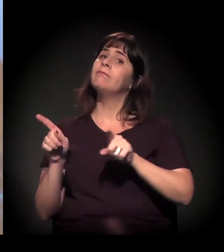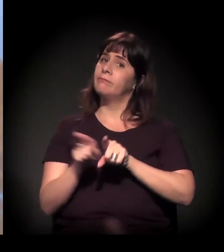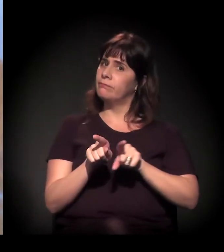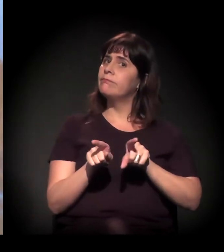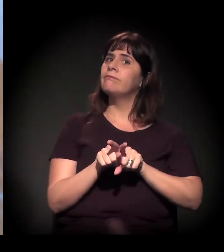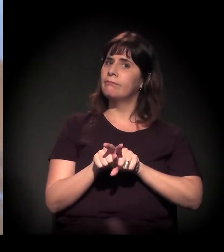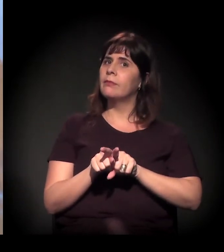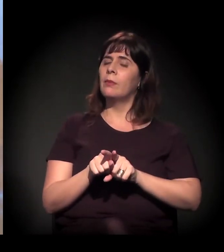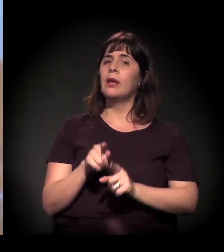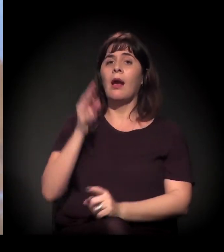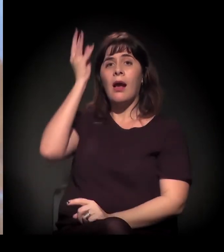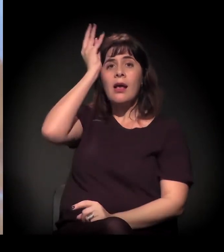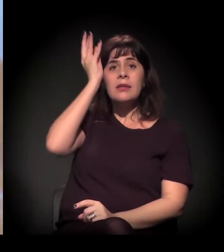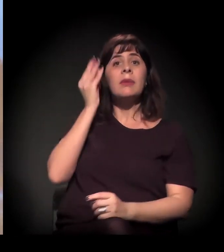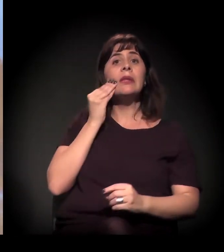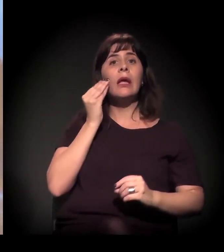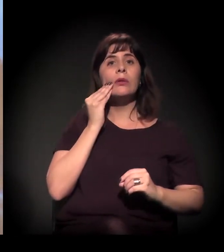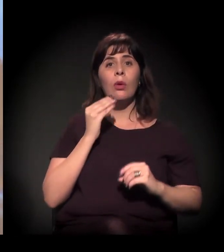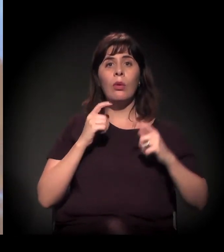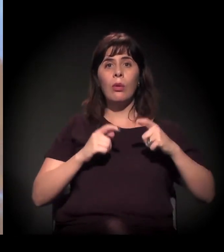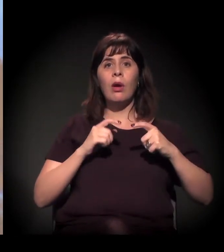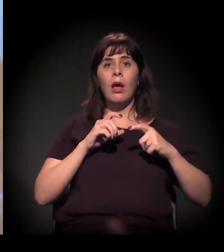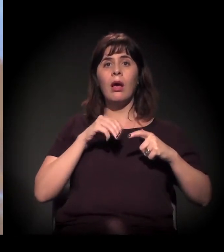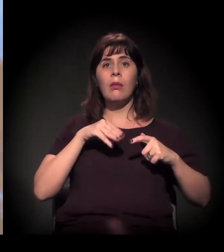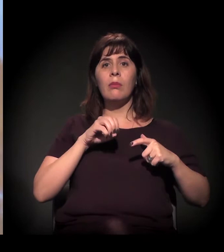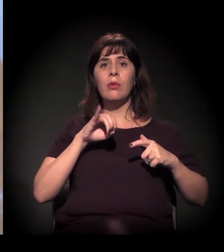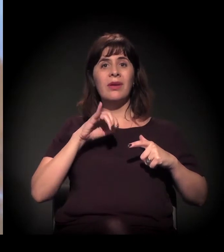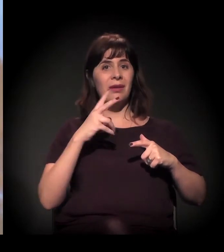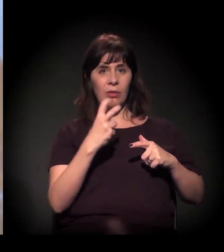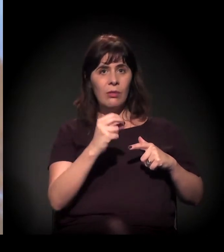É a reedição do projeto.